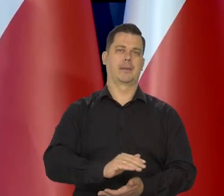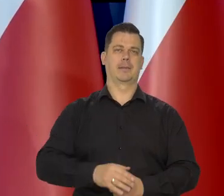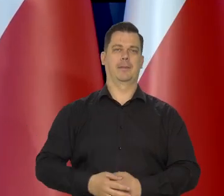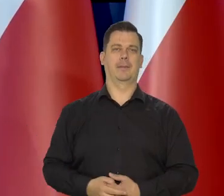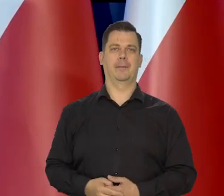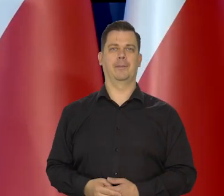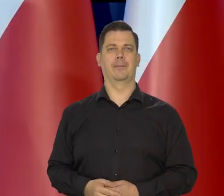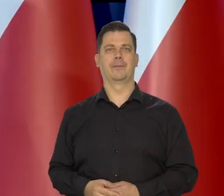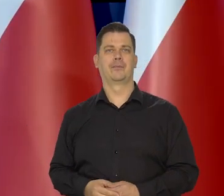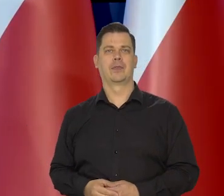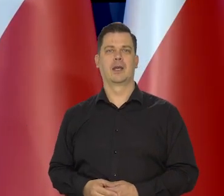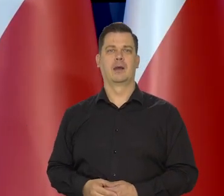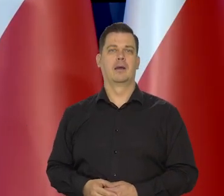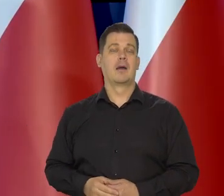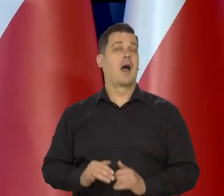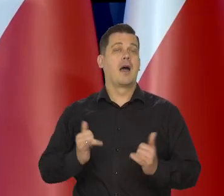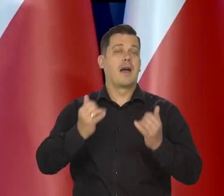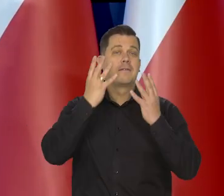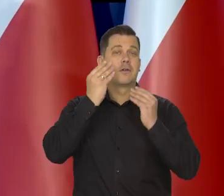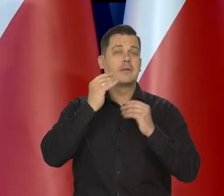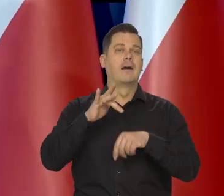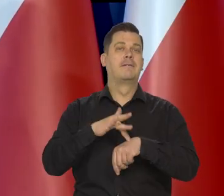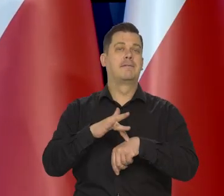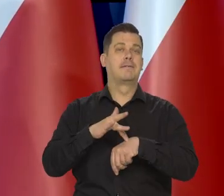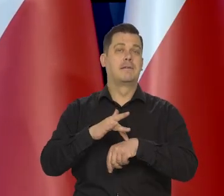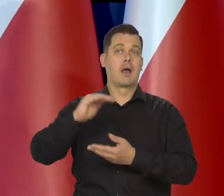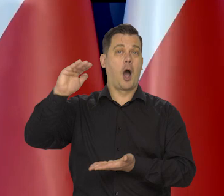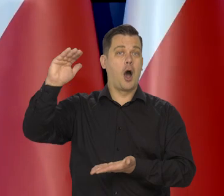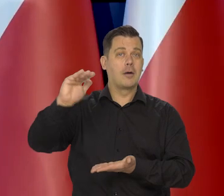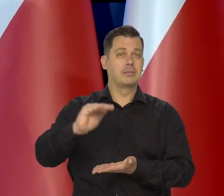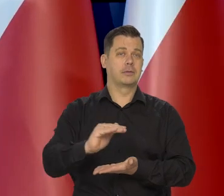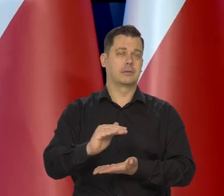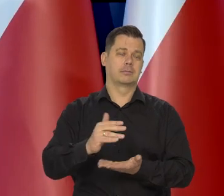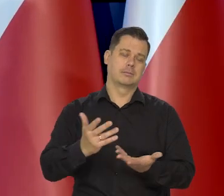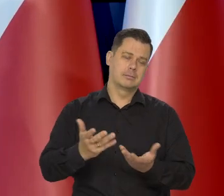Jak niższa..., jaki będzie miała poziom?